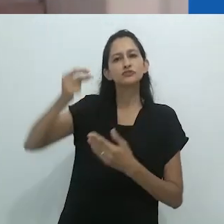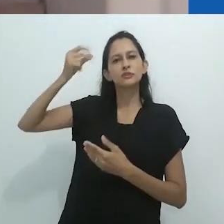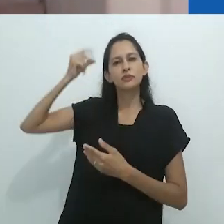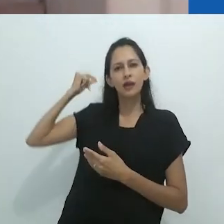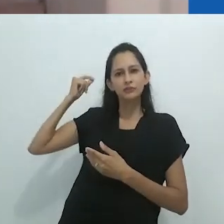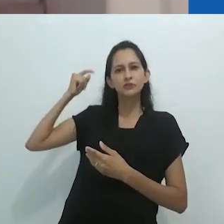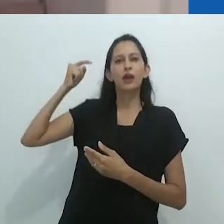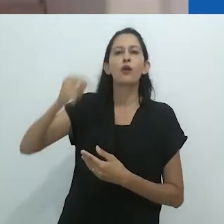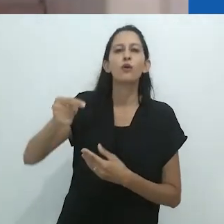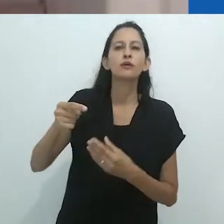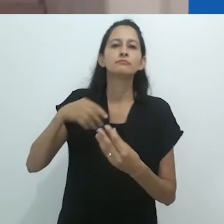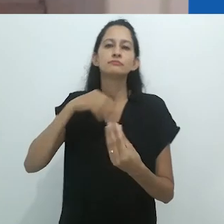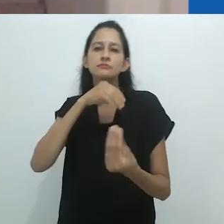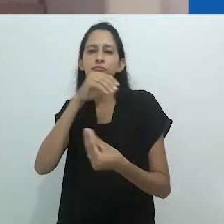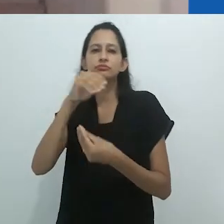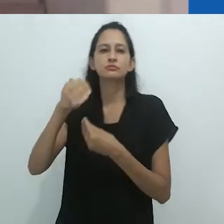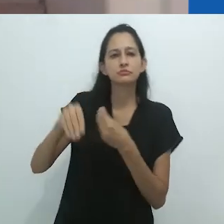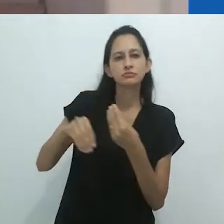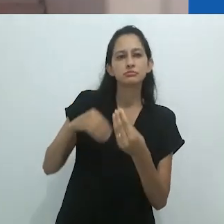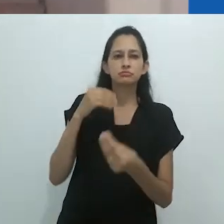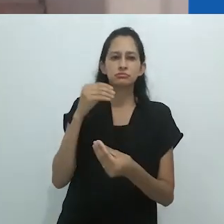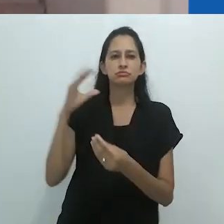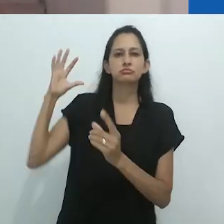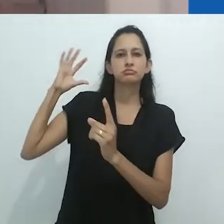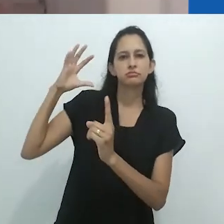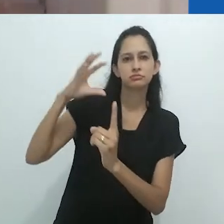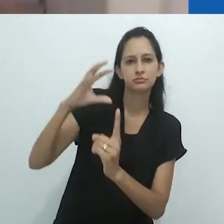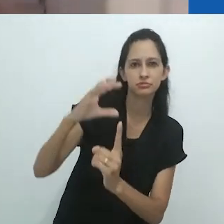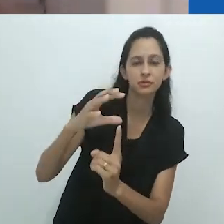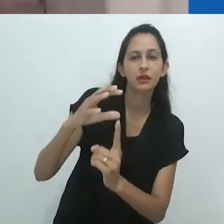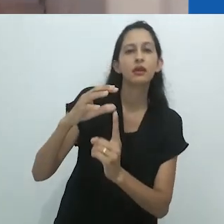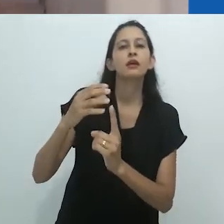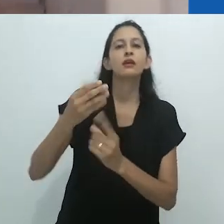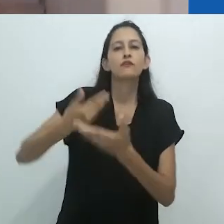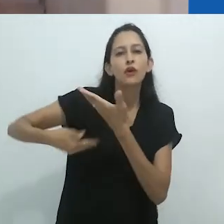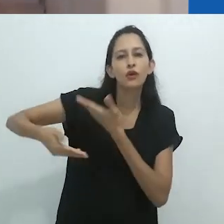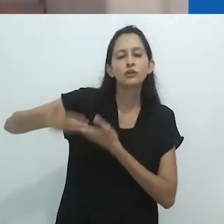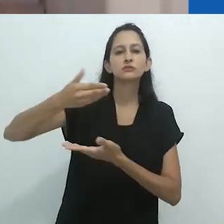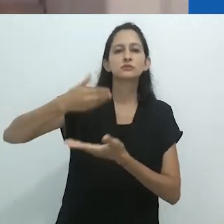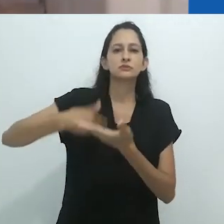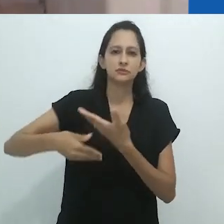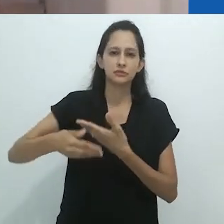com a série pós-estruturalista da linguagem.” A partir da leitura de seu último livro,